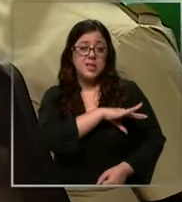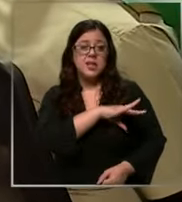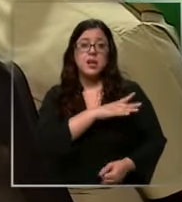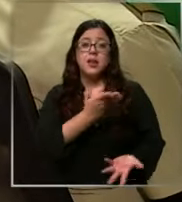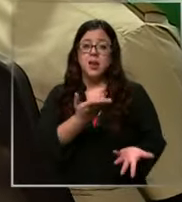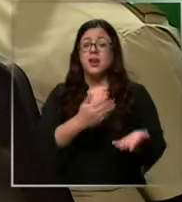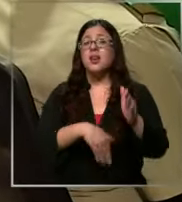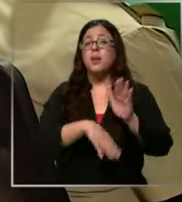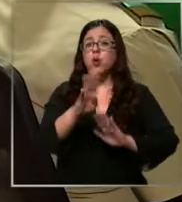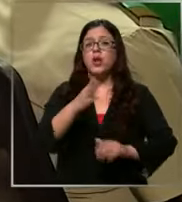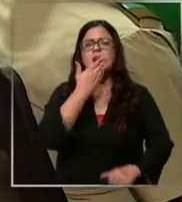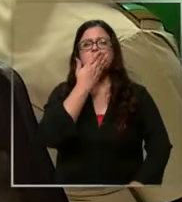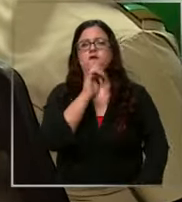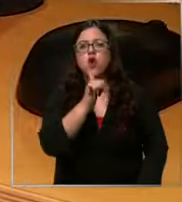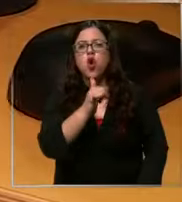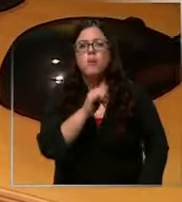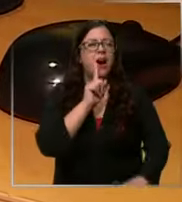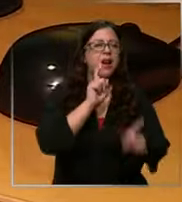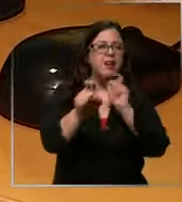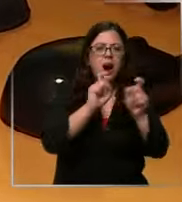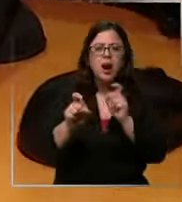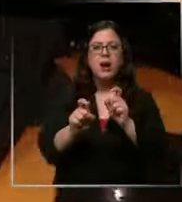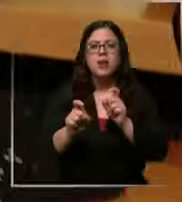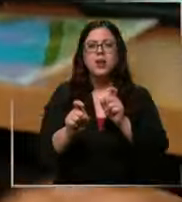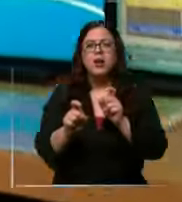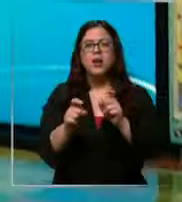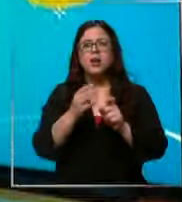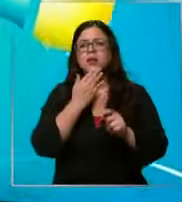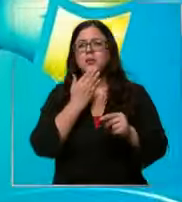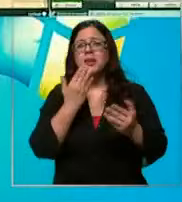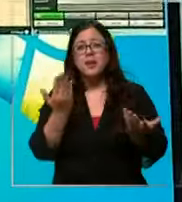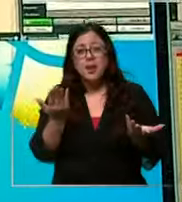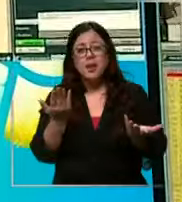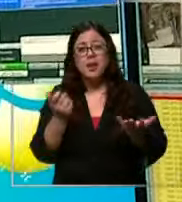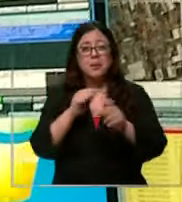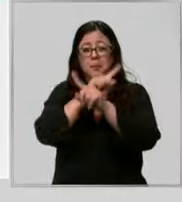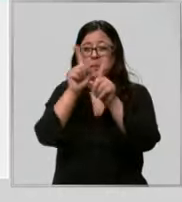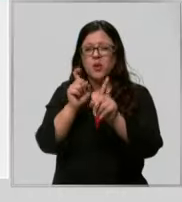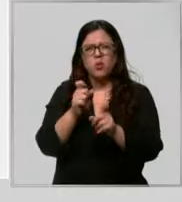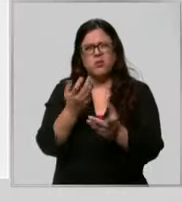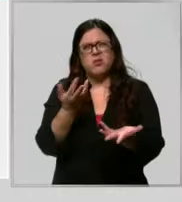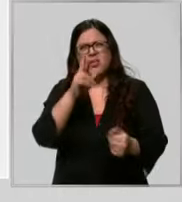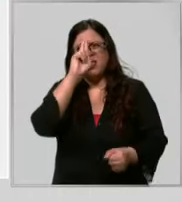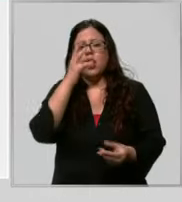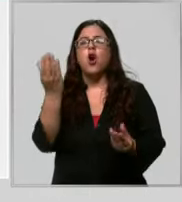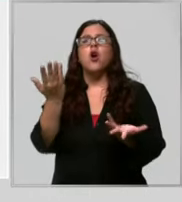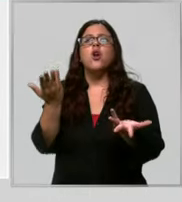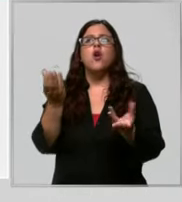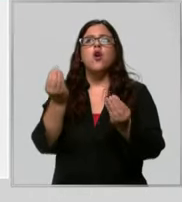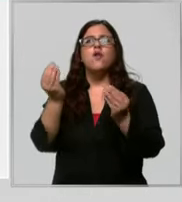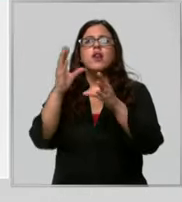son pitanzas o insultos o hasta insólitas consultas Hola buenas noches quiero hacer